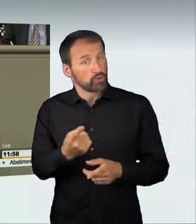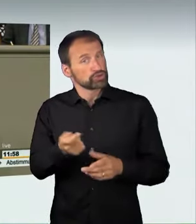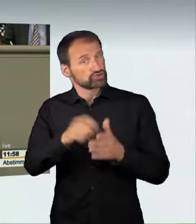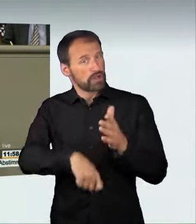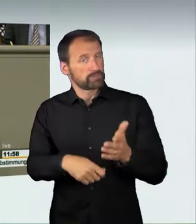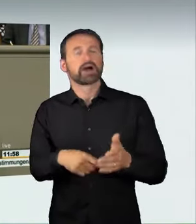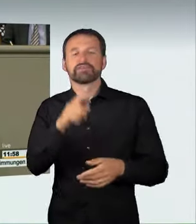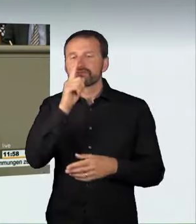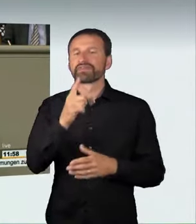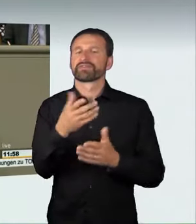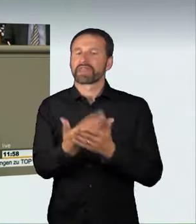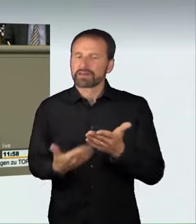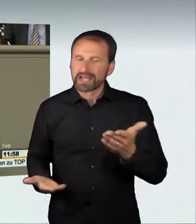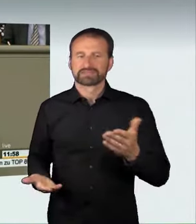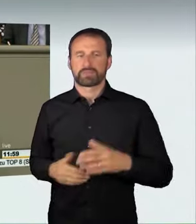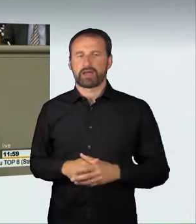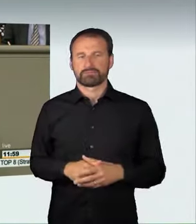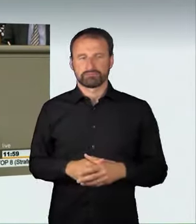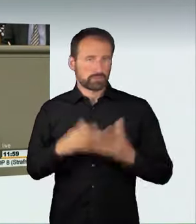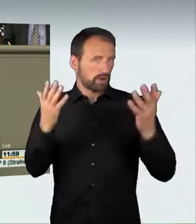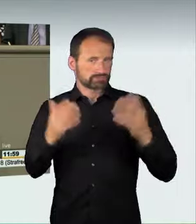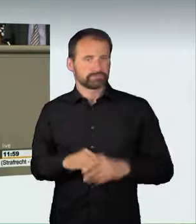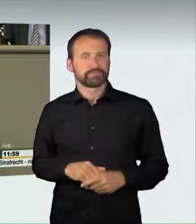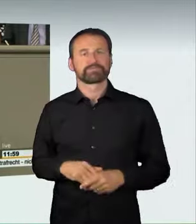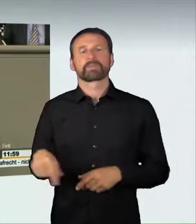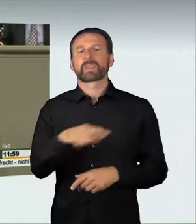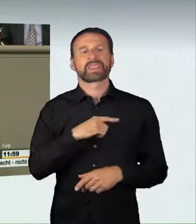sicherlich viel mehr gefürchtet sein wird als die Geldstrafe,